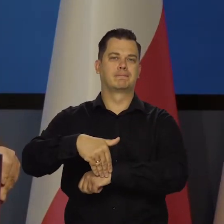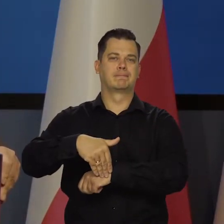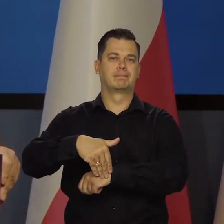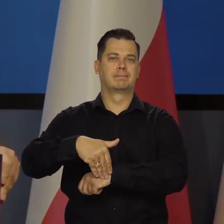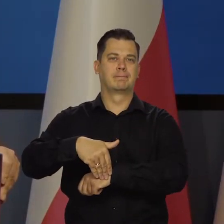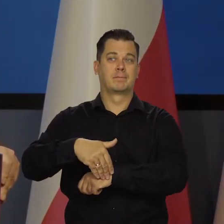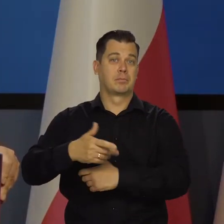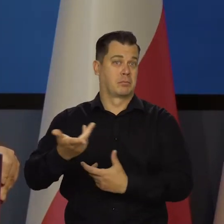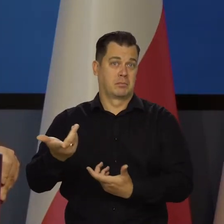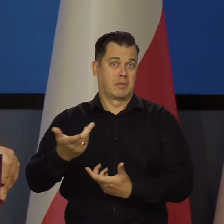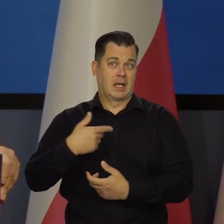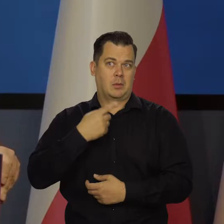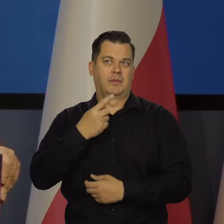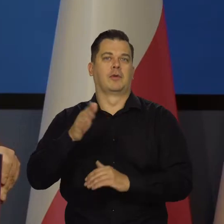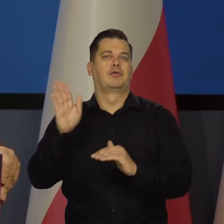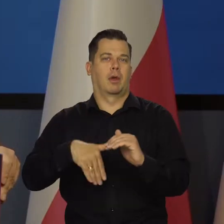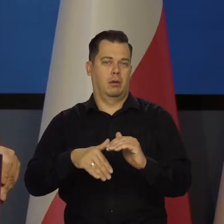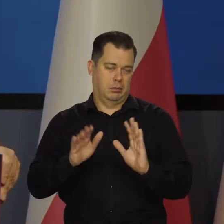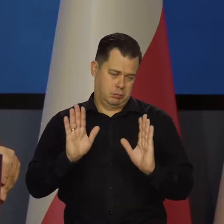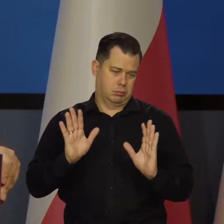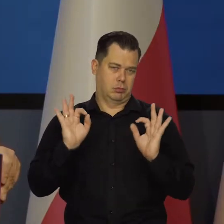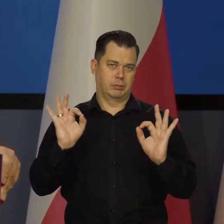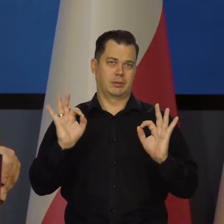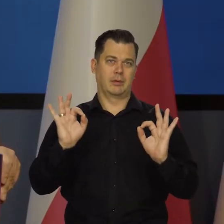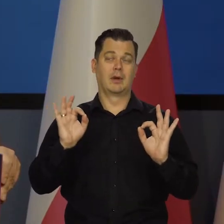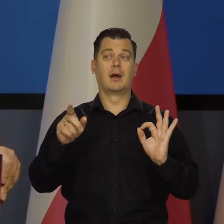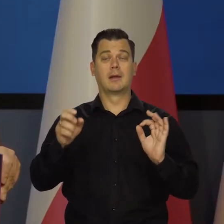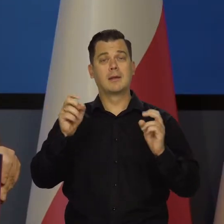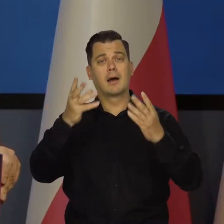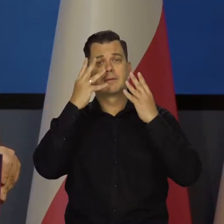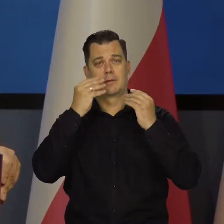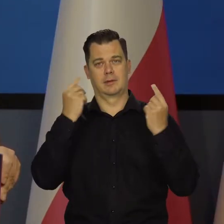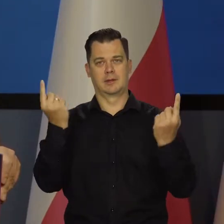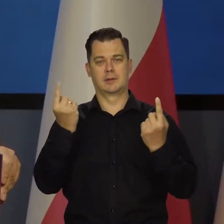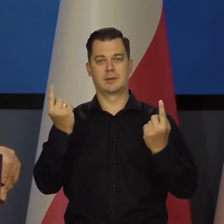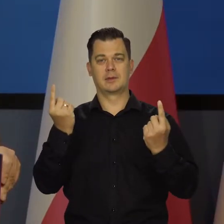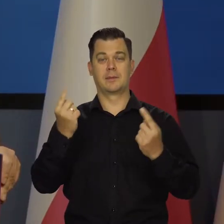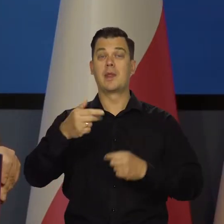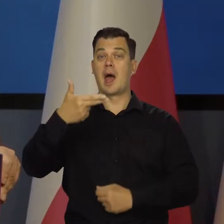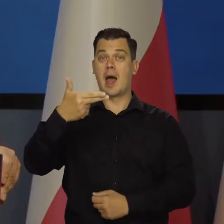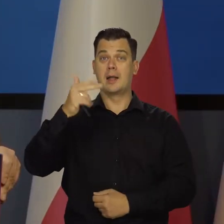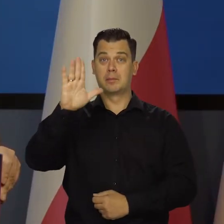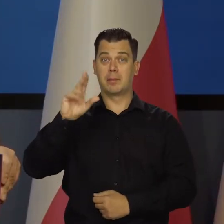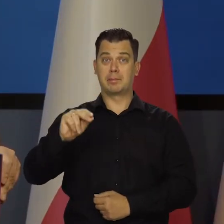Nikogo nie obrażam. No tak, to jest takie życie po Tak to wygląda. Narodowy Bank Polski jest tą instytucją,